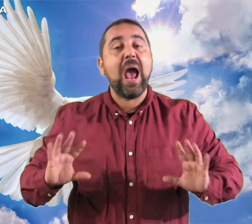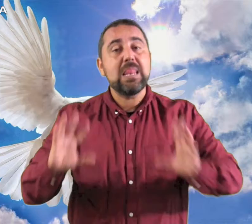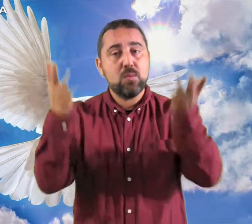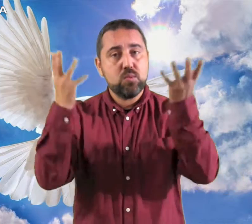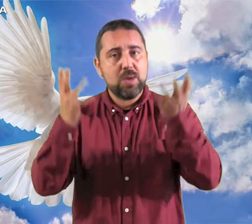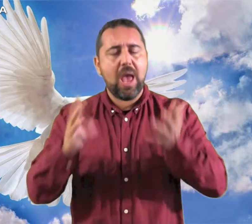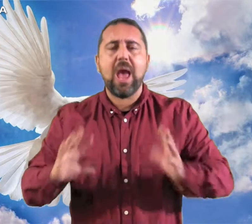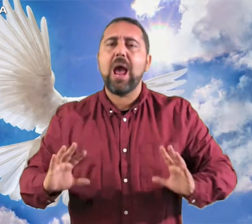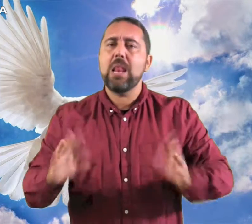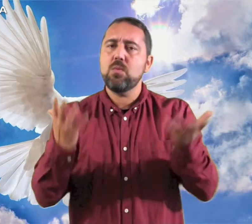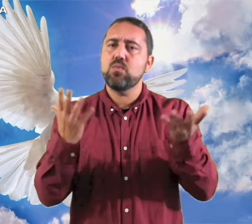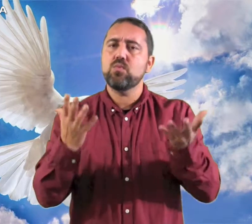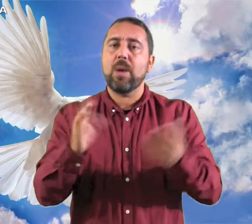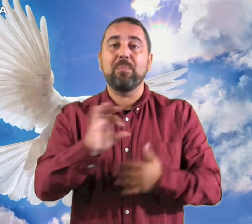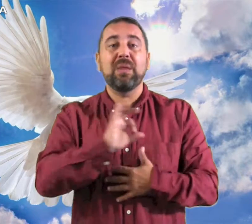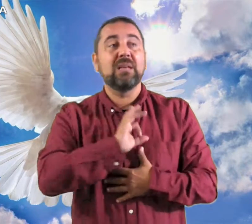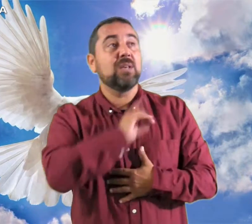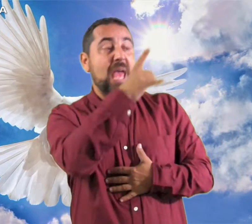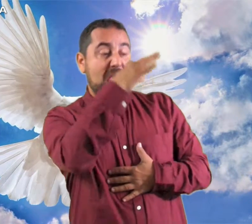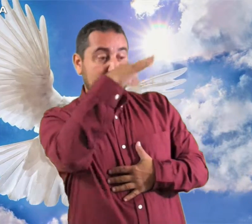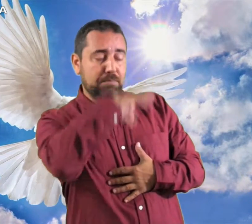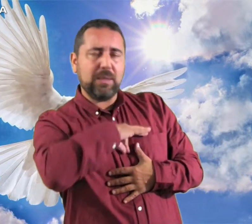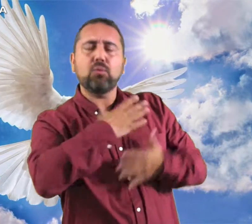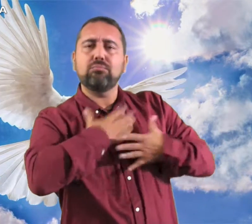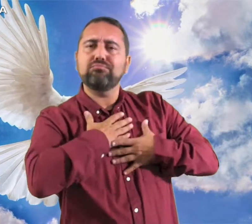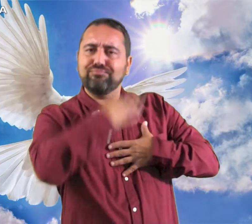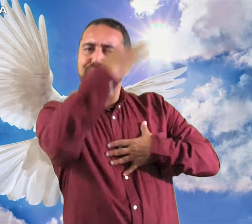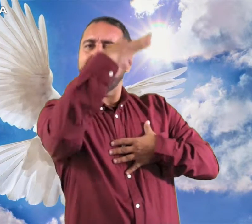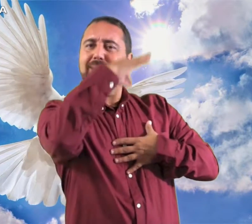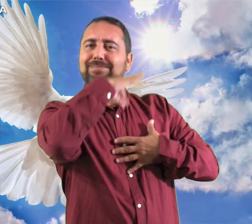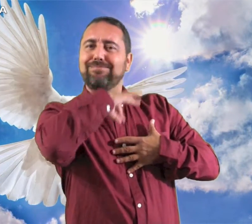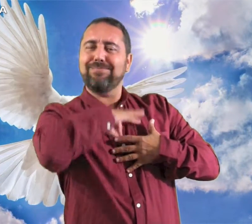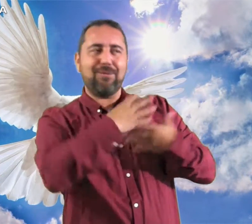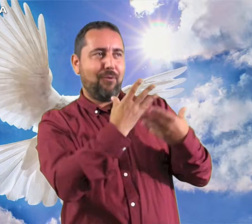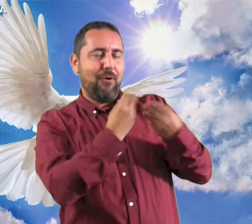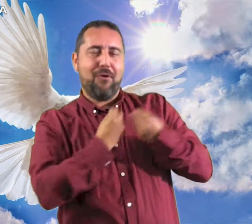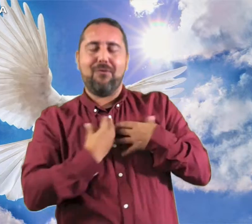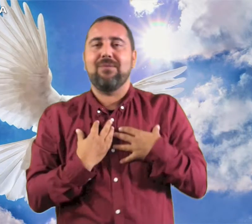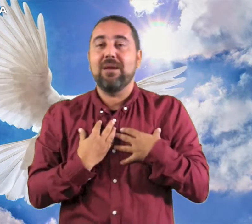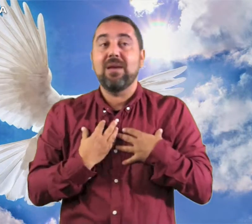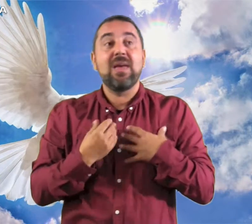Aleluya, Aleluya El Espíritu del Señor está sobre mi;